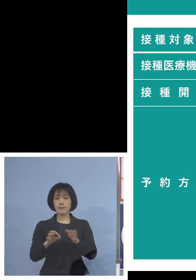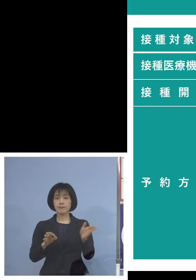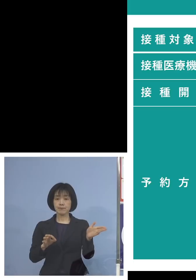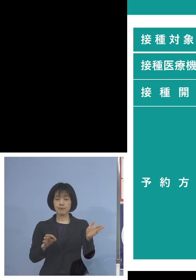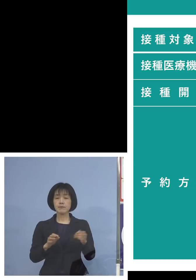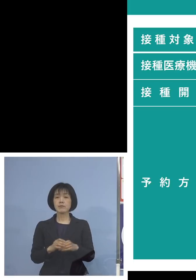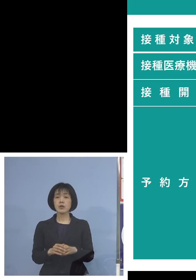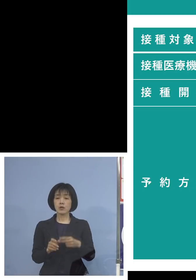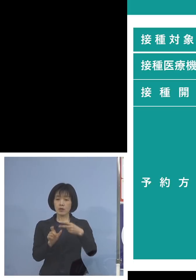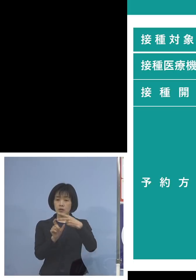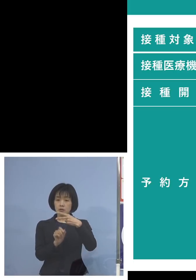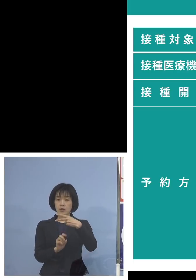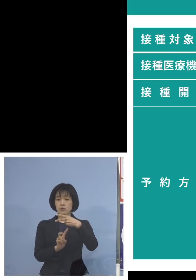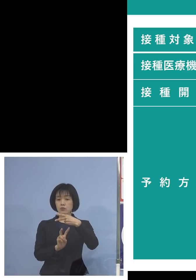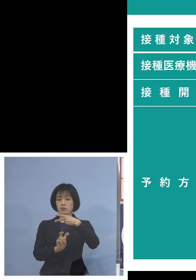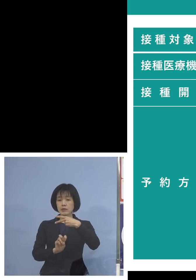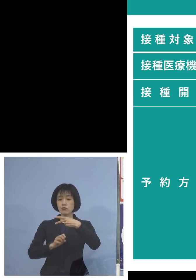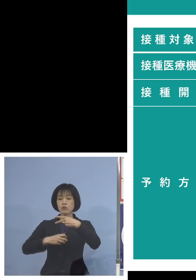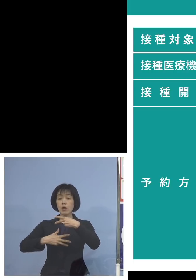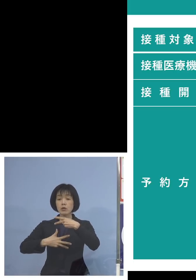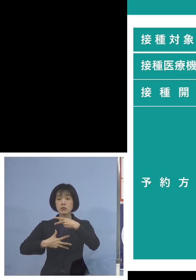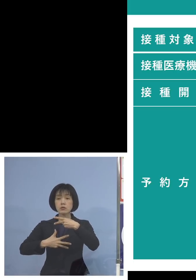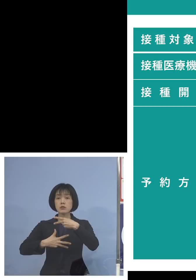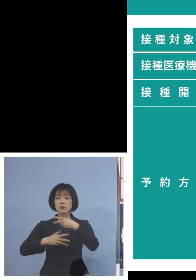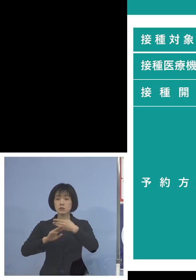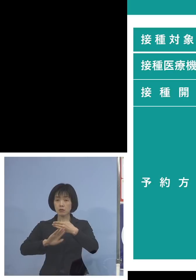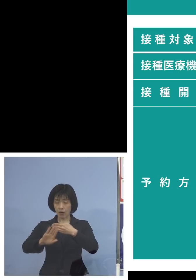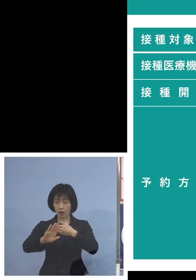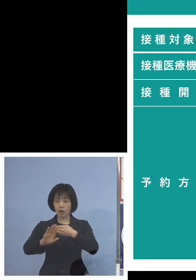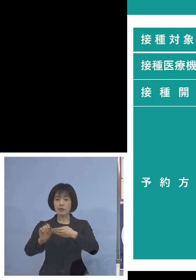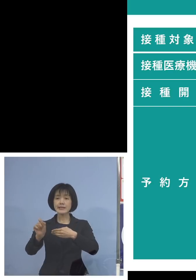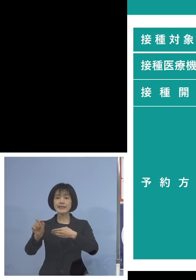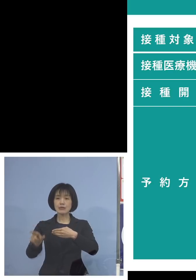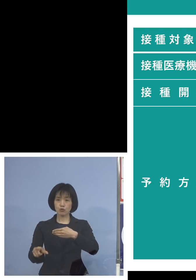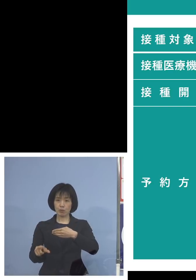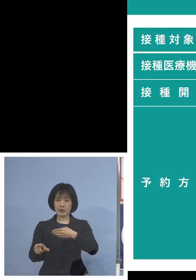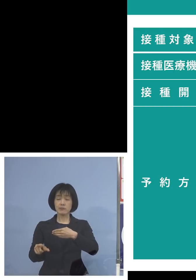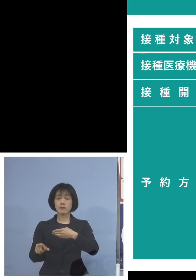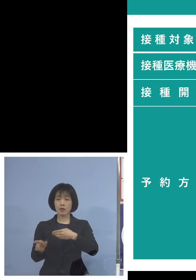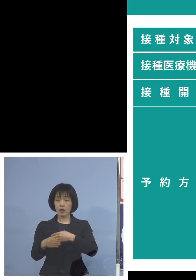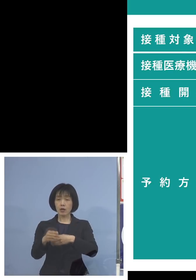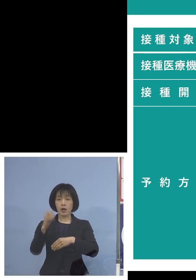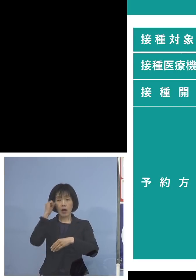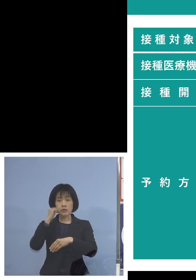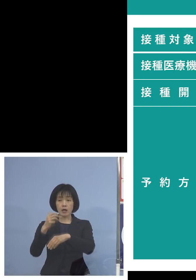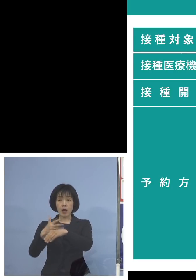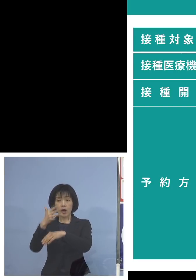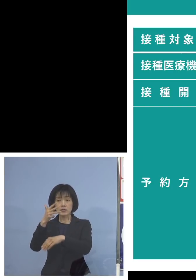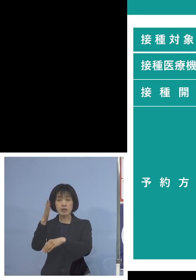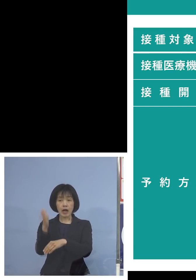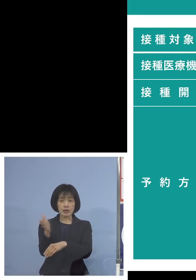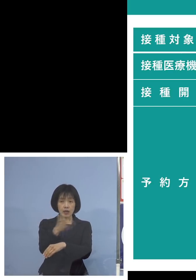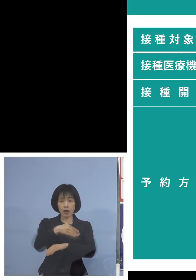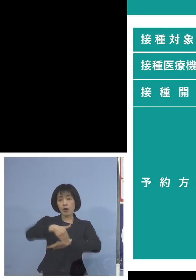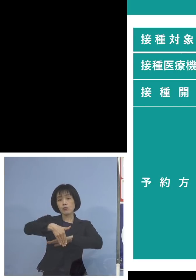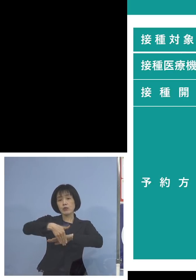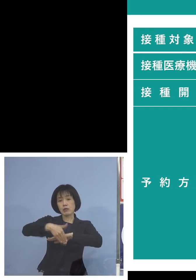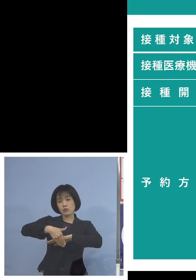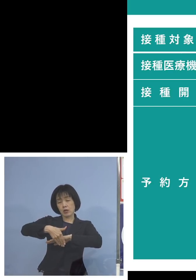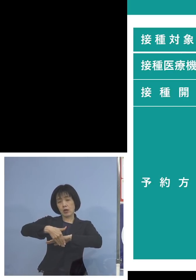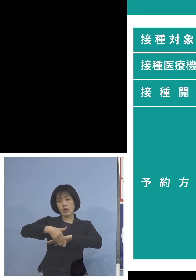2月28日月曜日となります 午前8時半から受付スタート